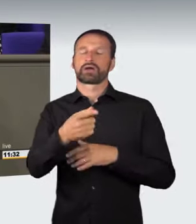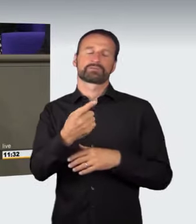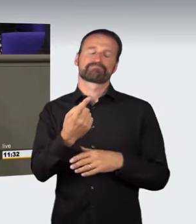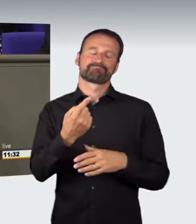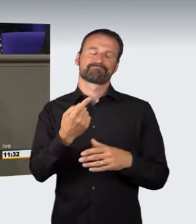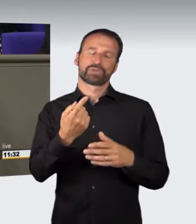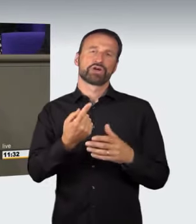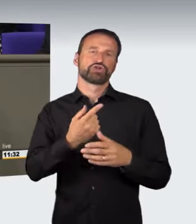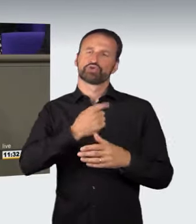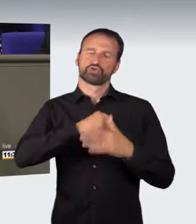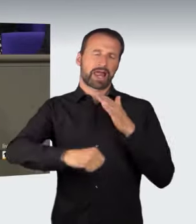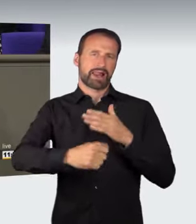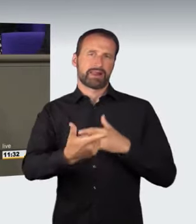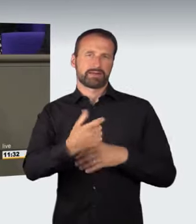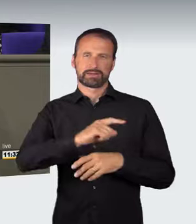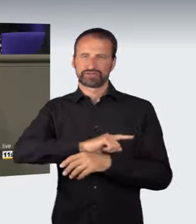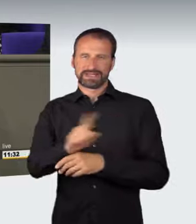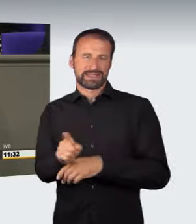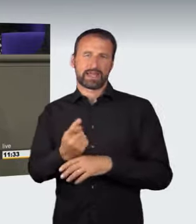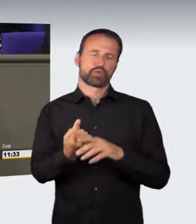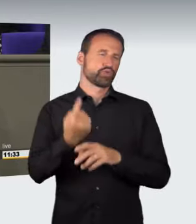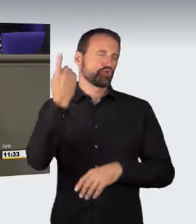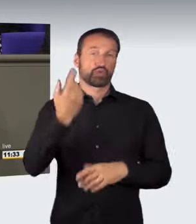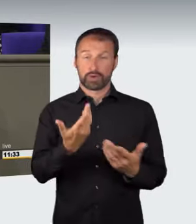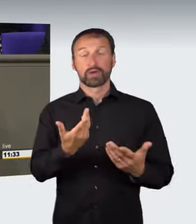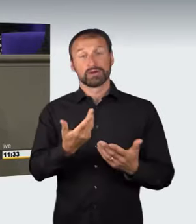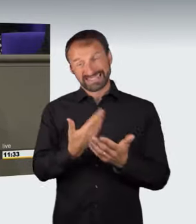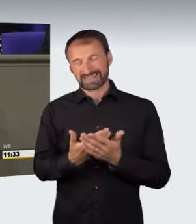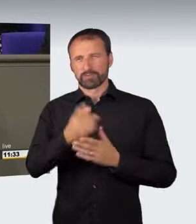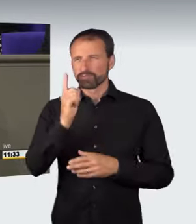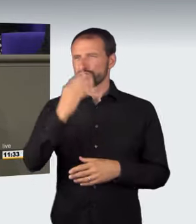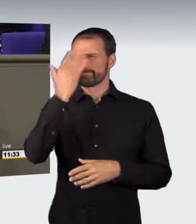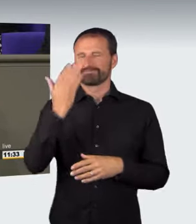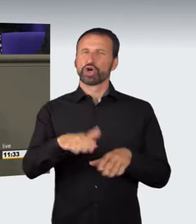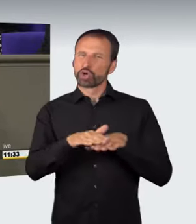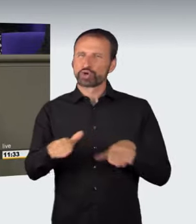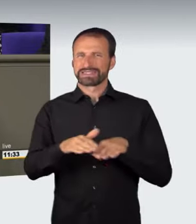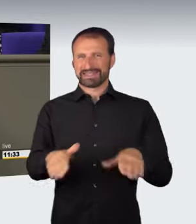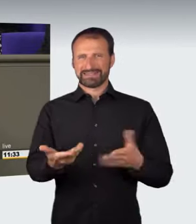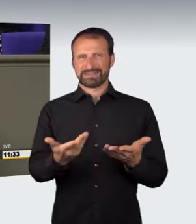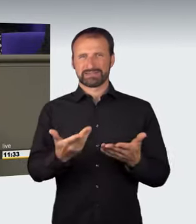Daran muss man arbeiten. Deswegen müsste man erst einmal vom Grundsatz her überlegen, ob man nicht an generelle Geschwindigkeitsbeschränkungen